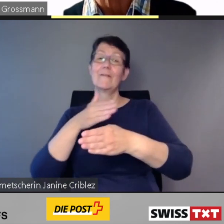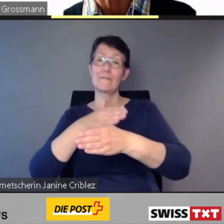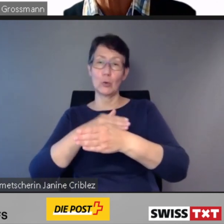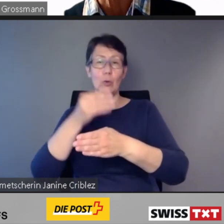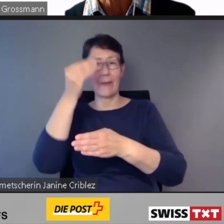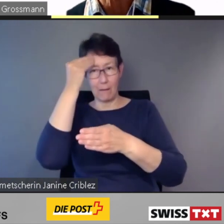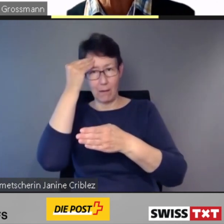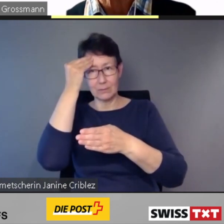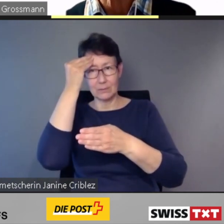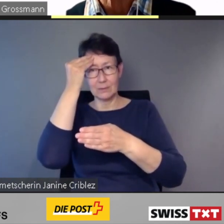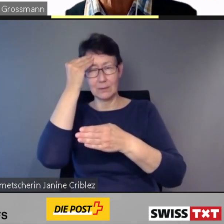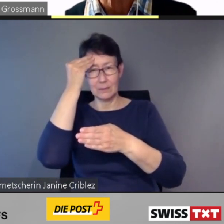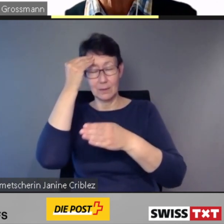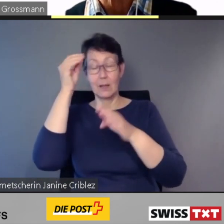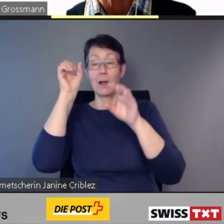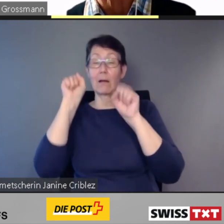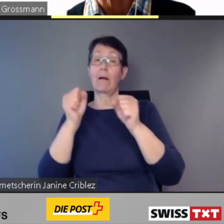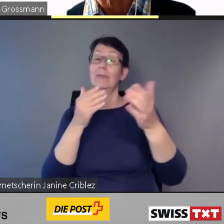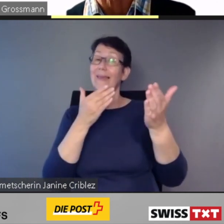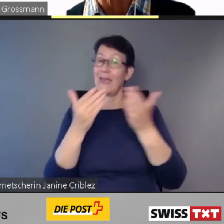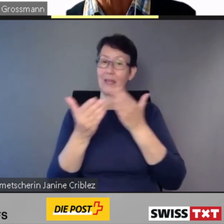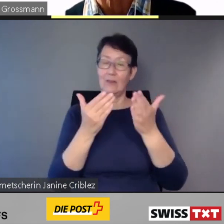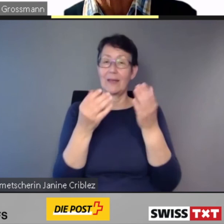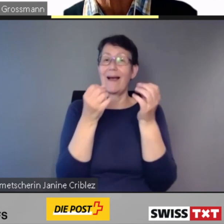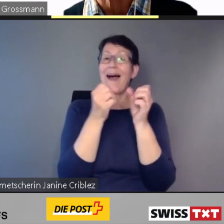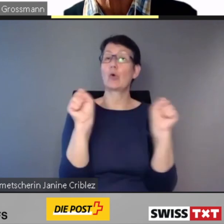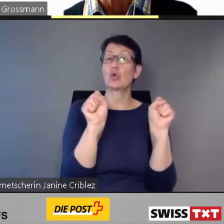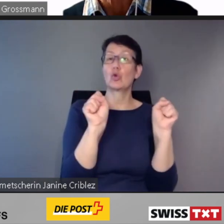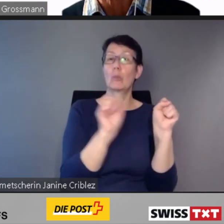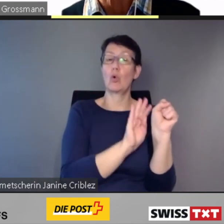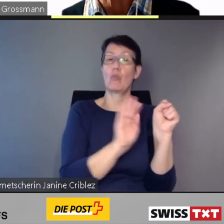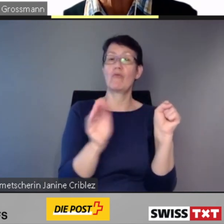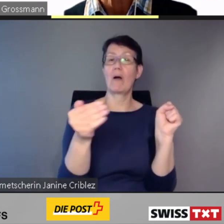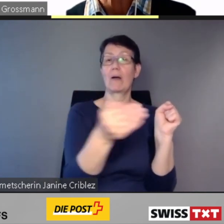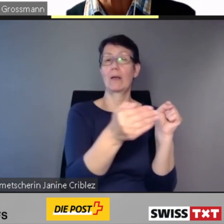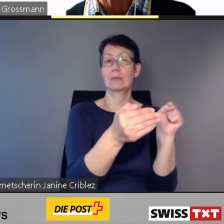oder mit Hilfestellungen überwunden werden.